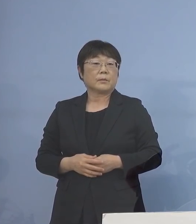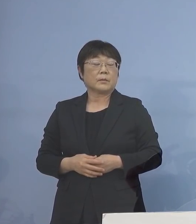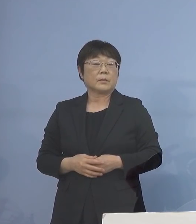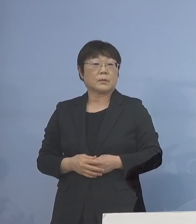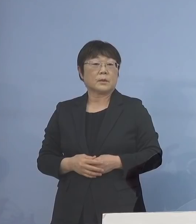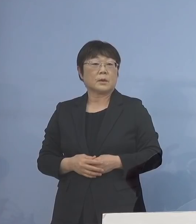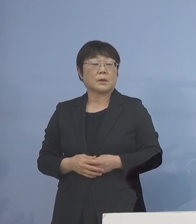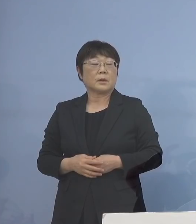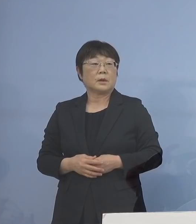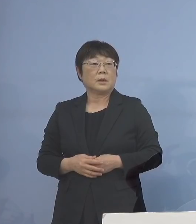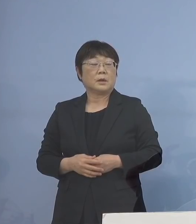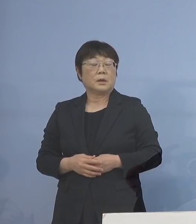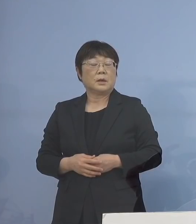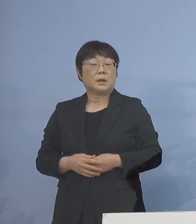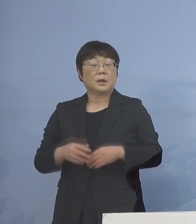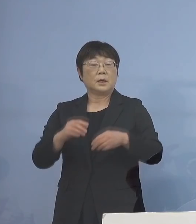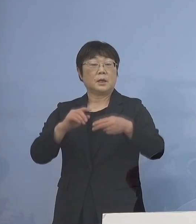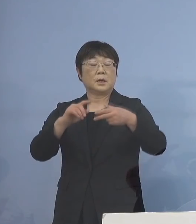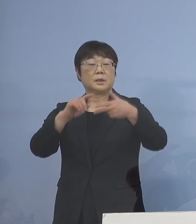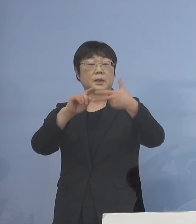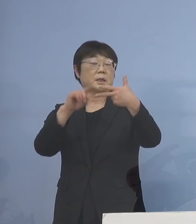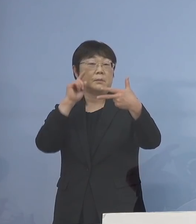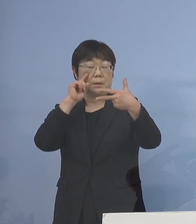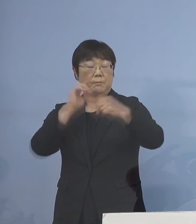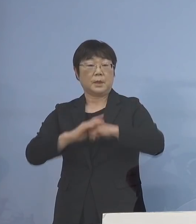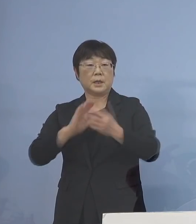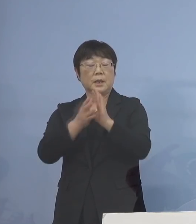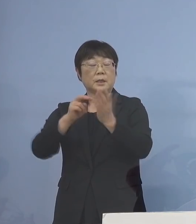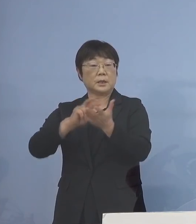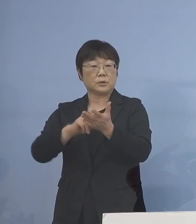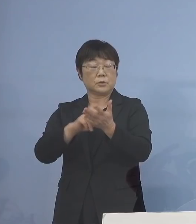次に7番目 県立学校の臨時休業などの